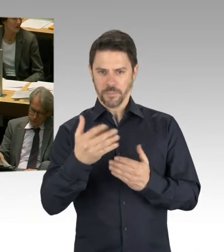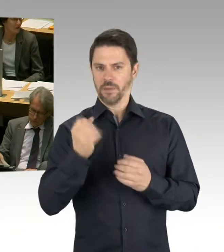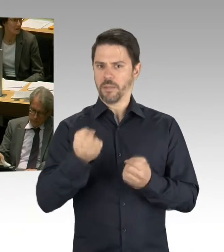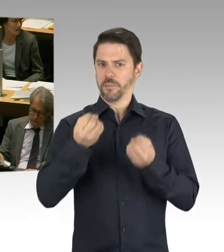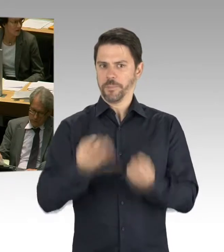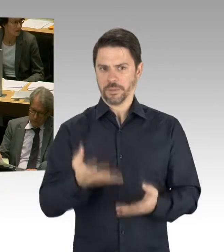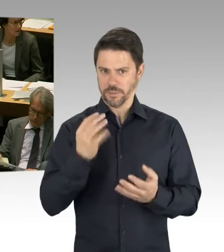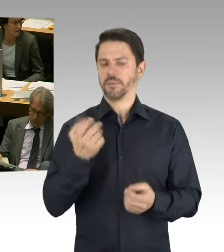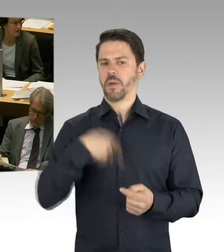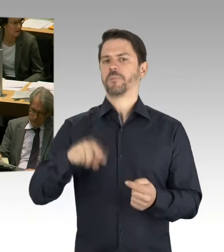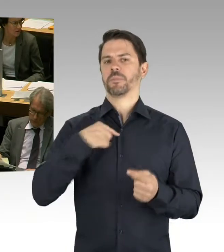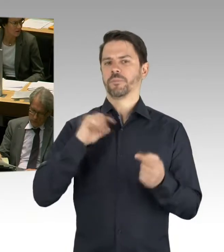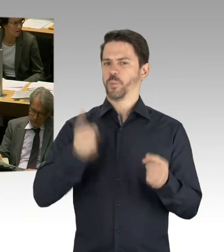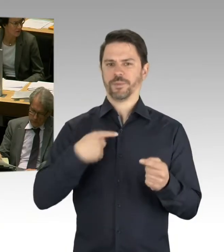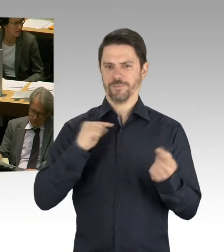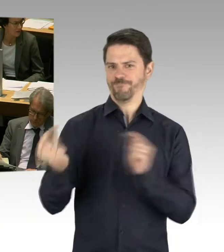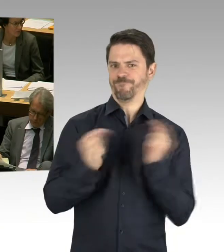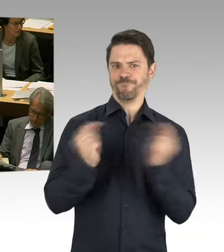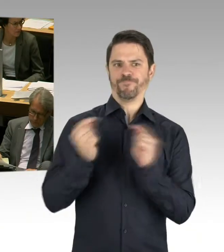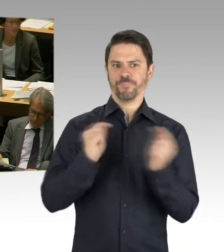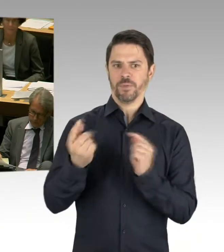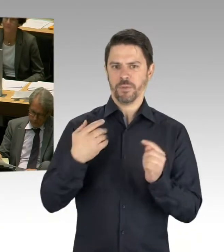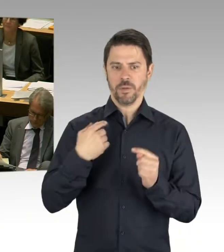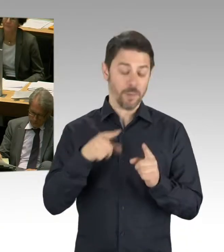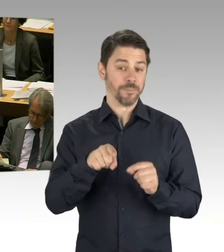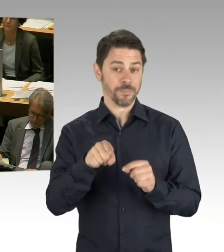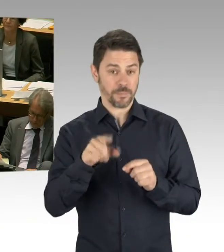die aktuellen Ausschreibungen auf den Weg bringen wird, dann werden wir ganz konkret sehen,